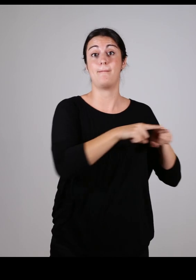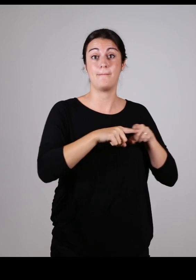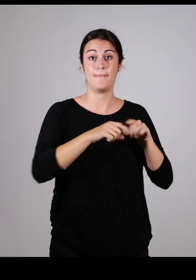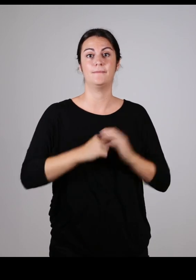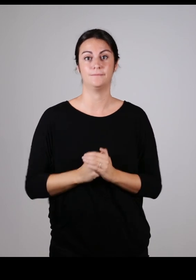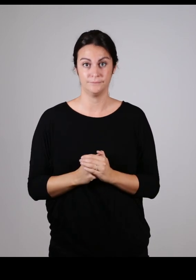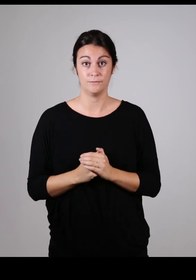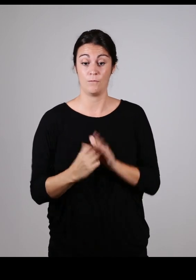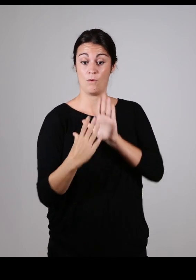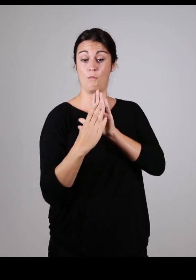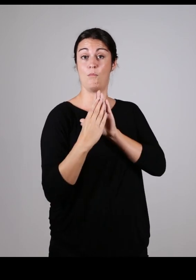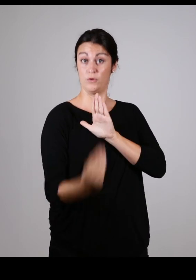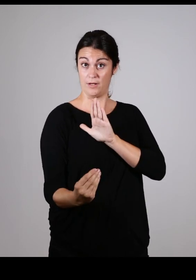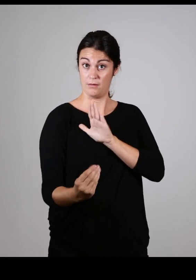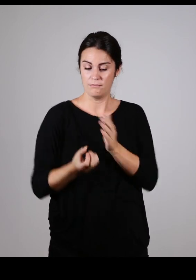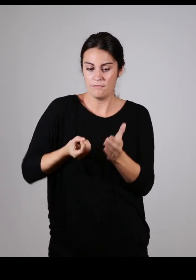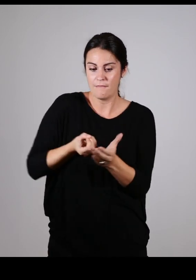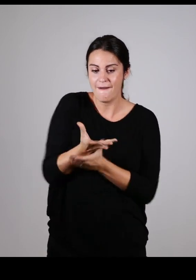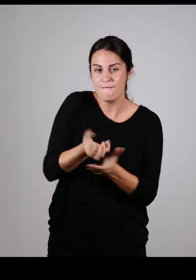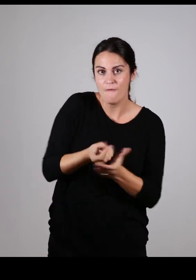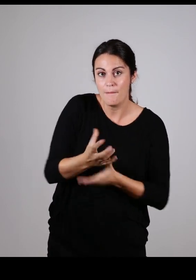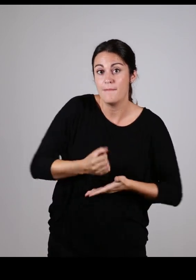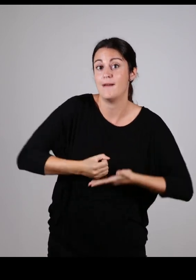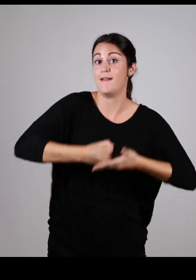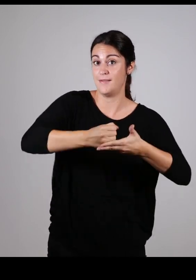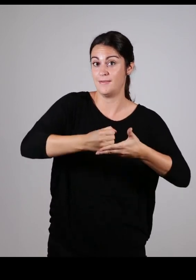Etre organisme ressource pour tout le territoire en matière d’accessibilité.